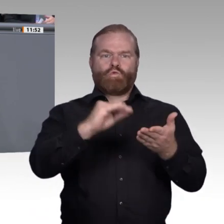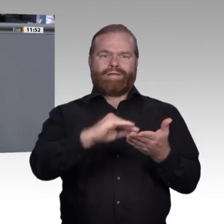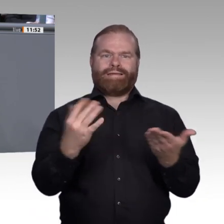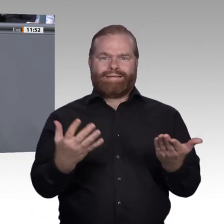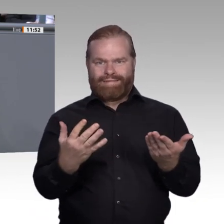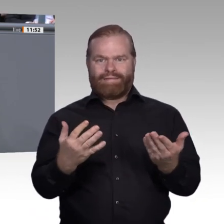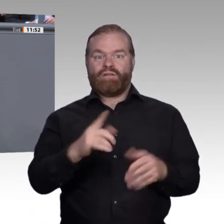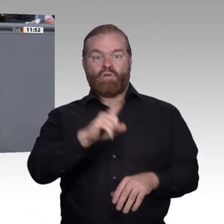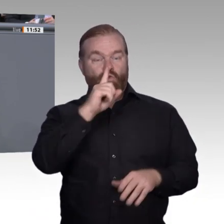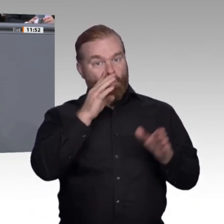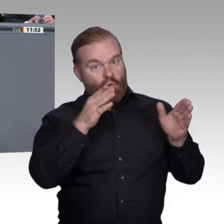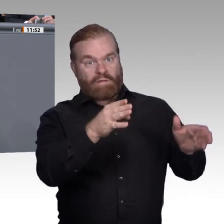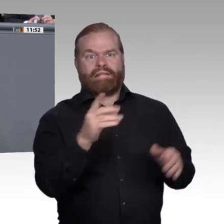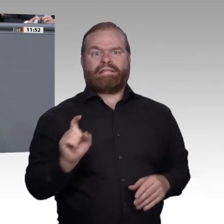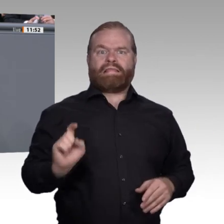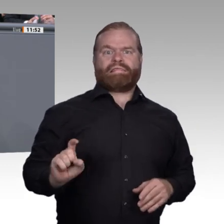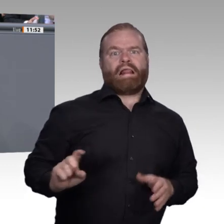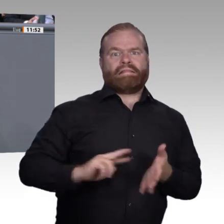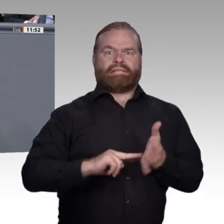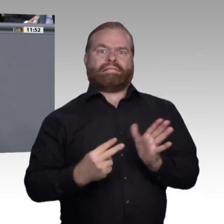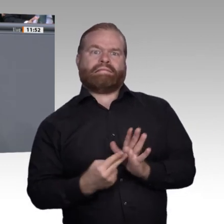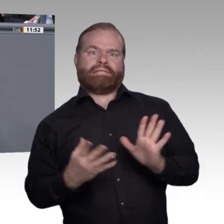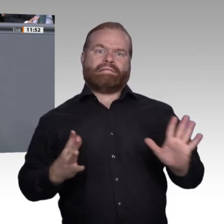nur Blockunterricht, sondern auch Weiterbildungsbausteine besser verankern kann.